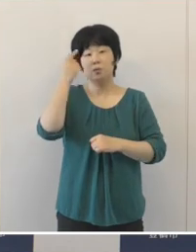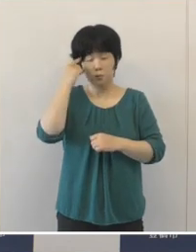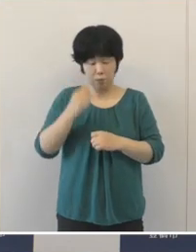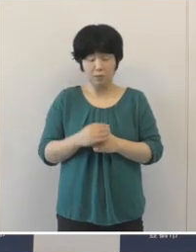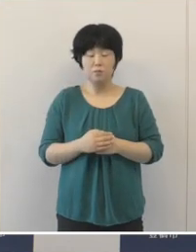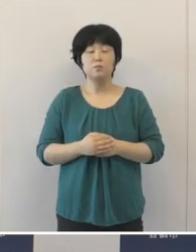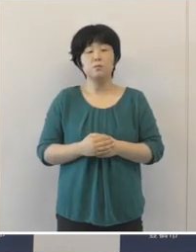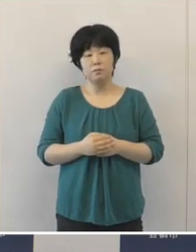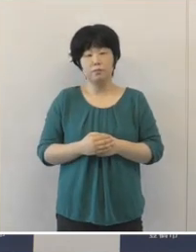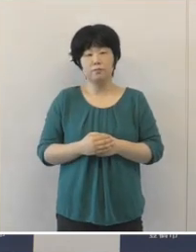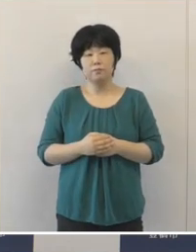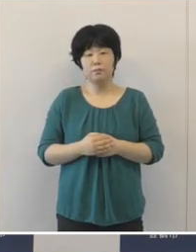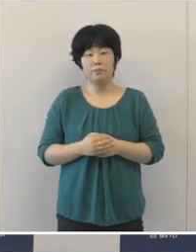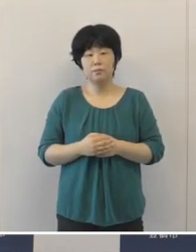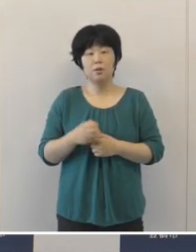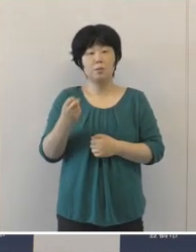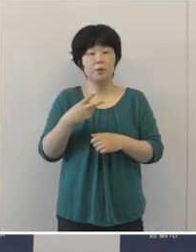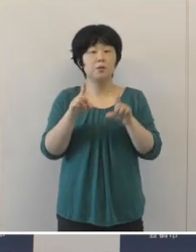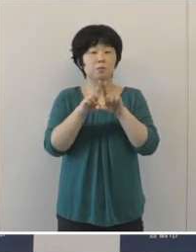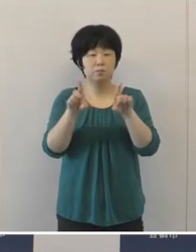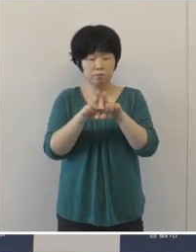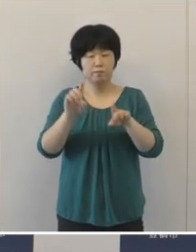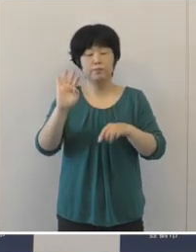また、当然のことでありますけれども